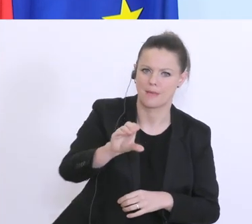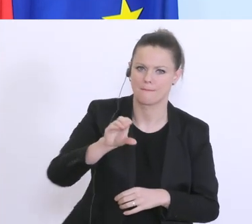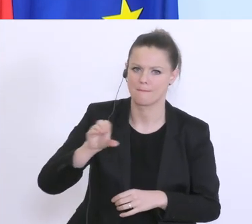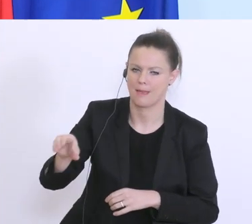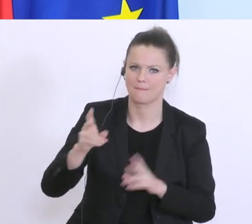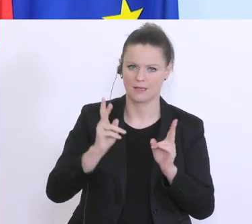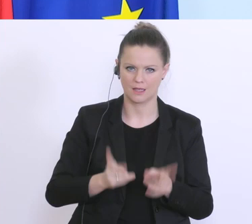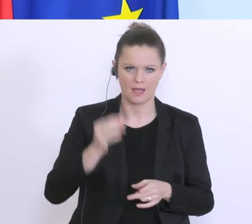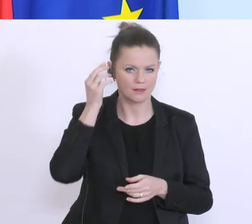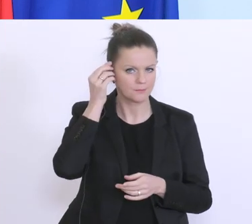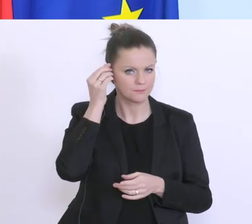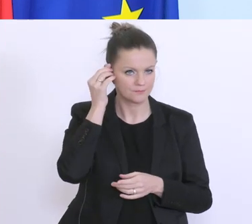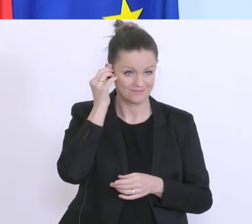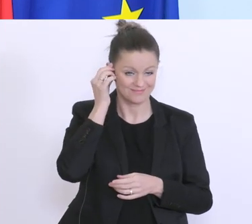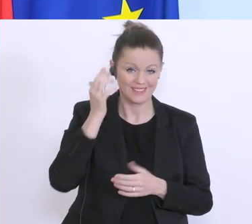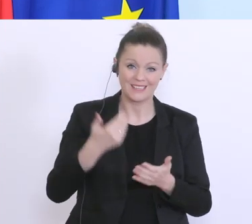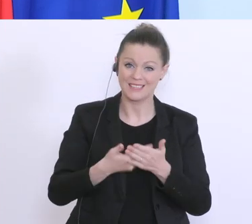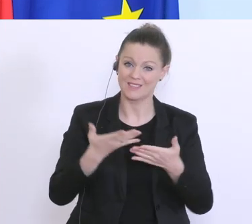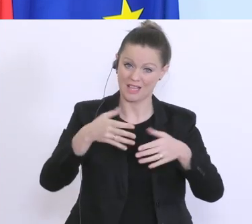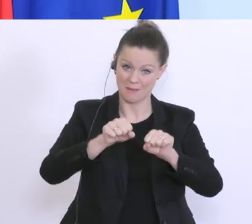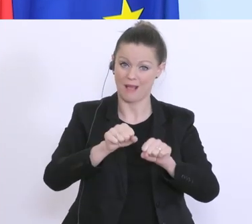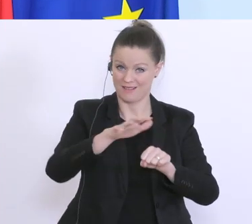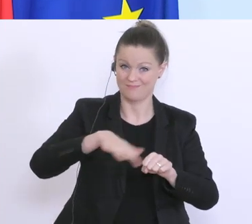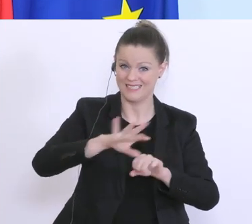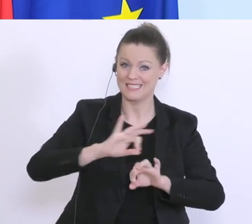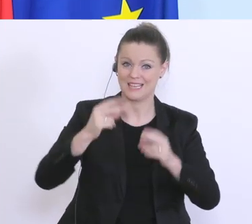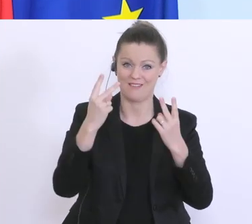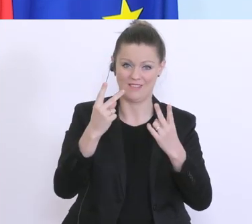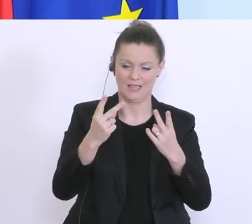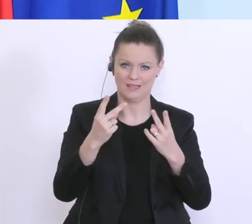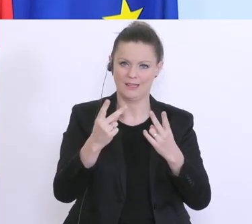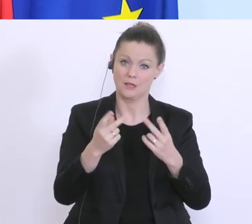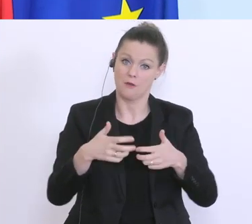eine wesentliche Rolle, deswegen freut’s mich, dass hier eine Lösung zustande gekommen ist,